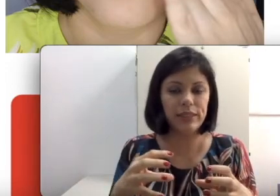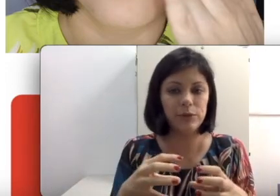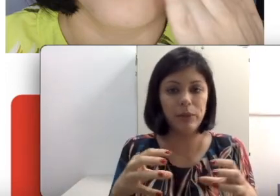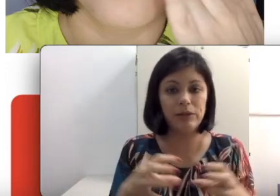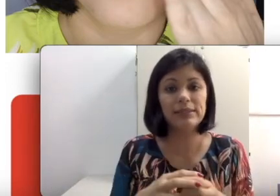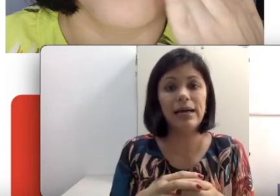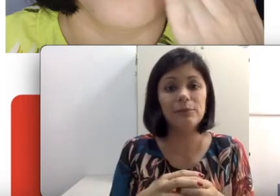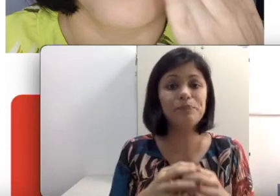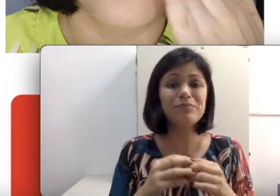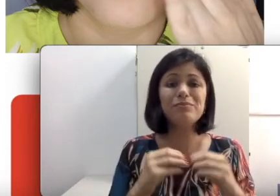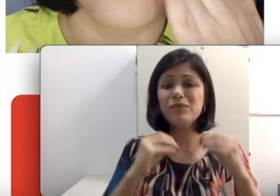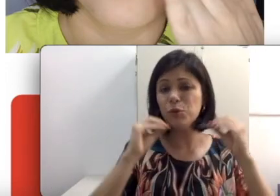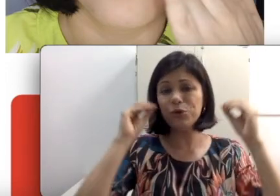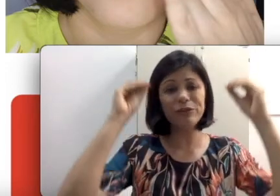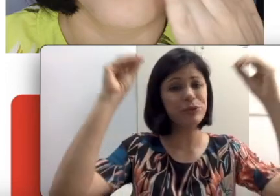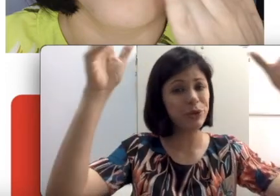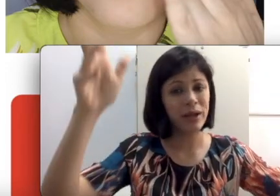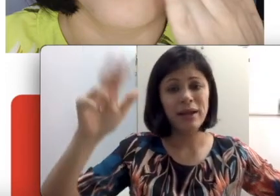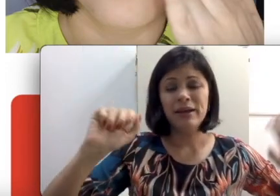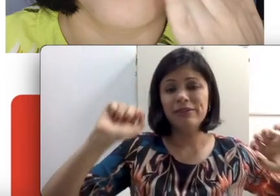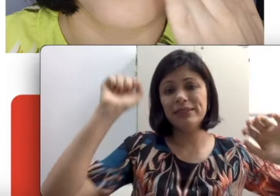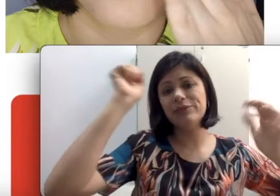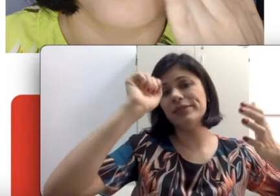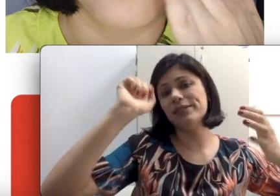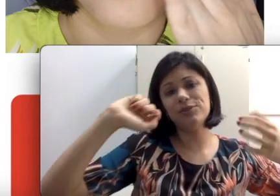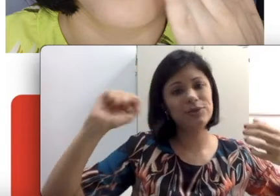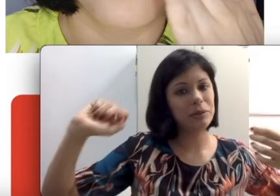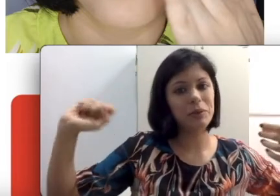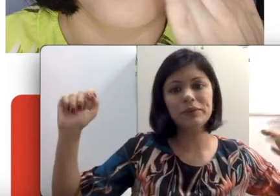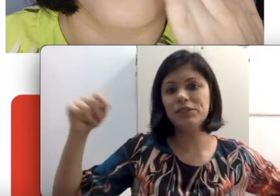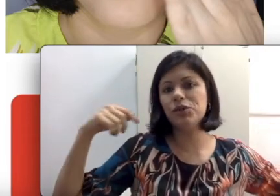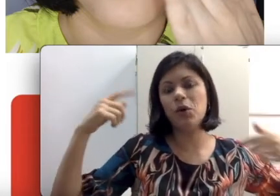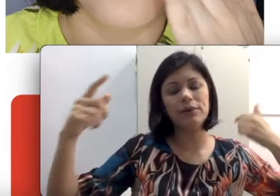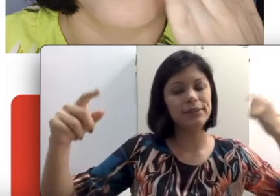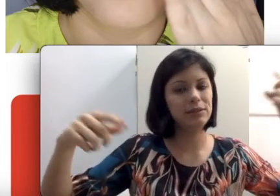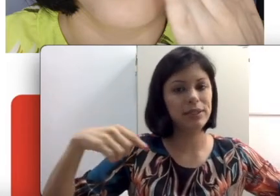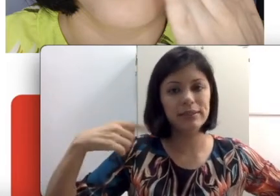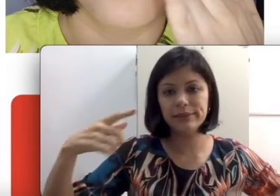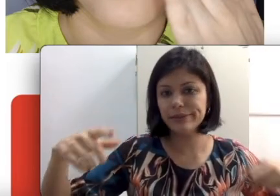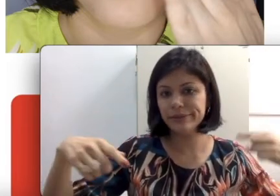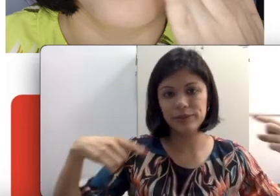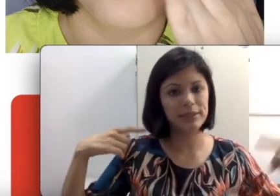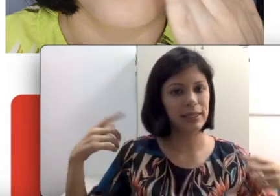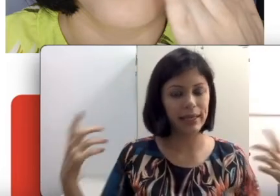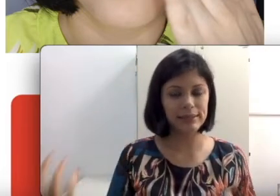que está ali no meio da sala, o professor fazendo exercícios na lousa de costas e oralizando.